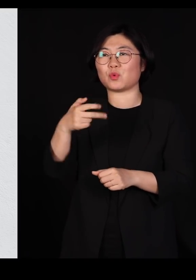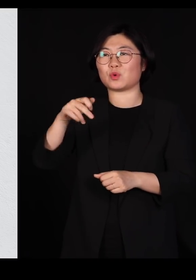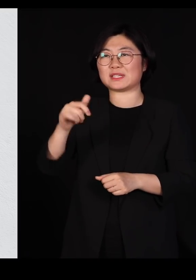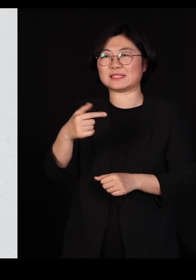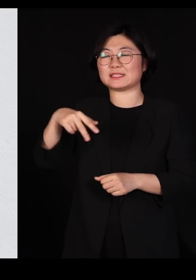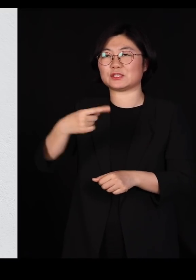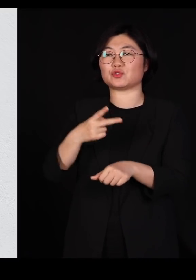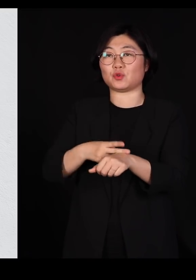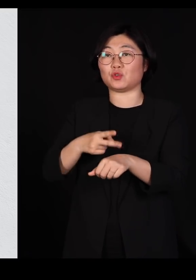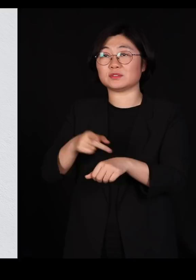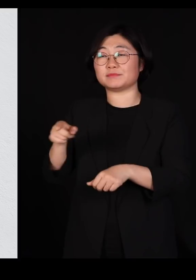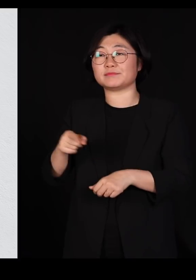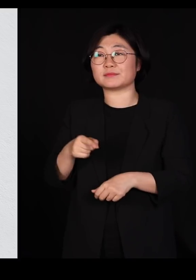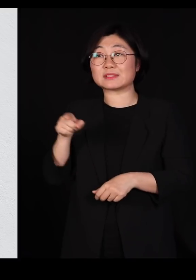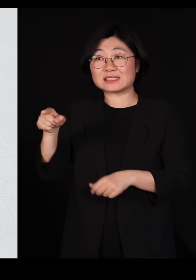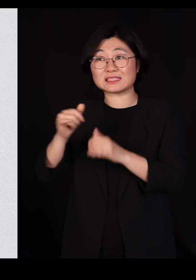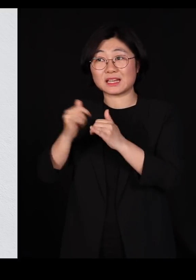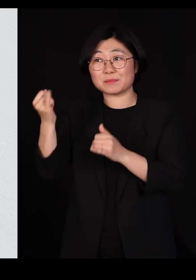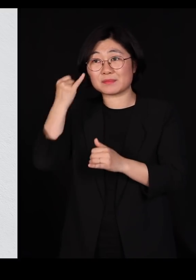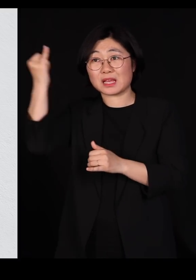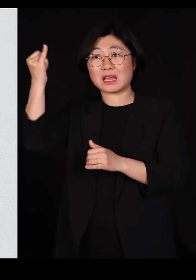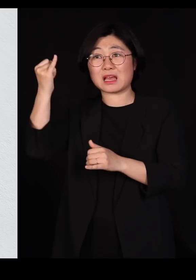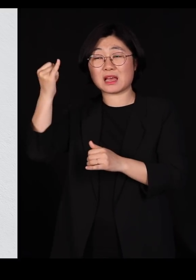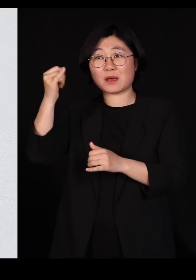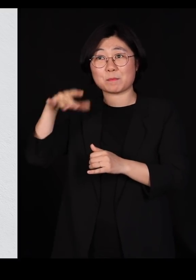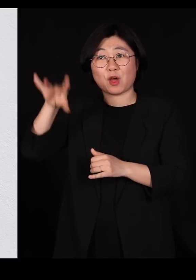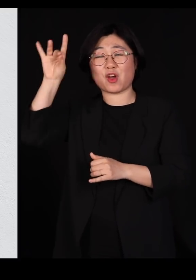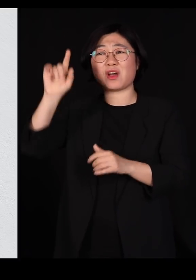그 분이 저 아이디어를 제일 먼저 낸 분은 아닙니다